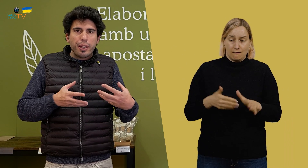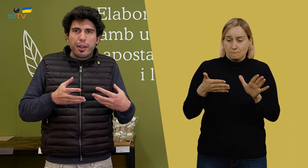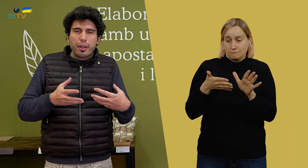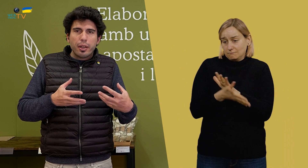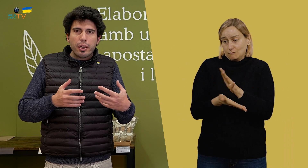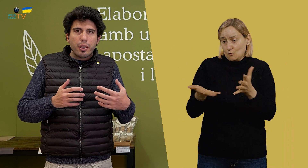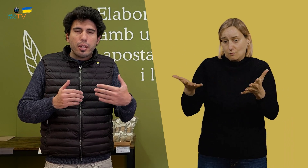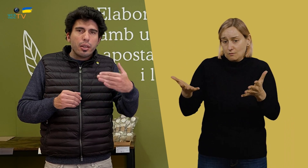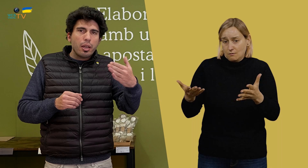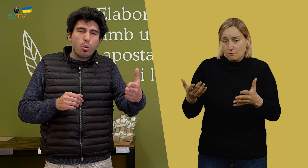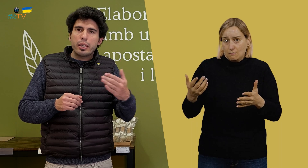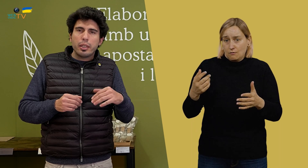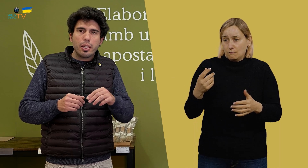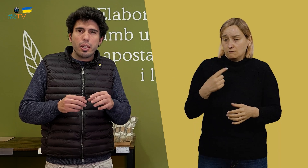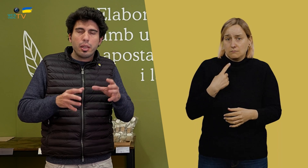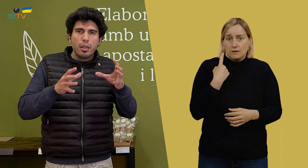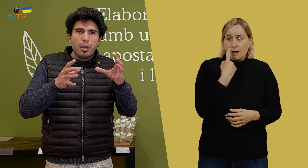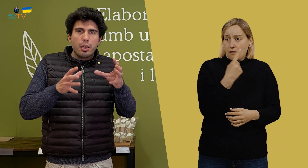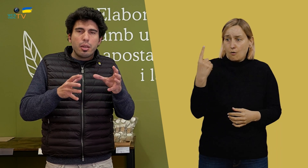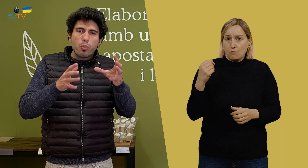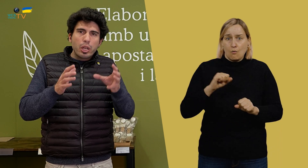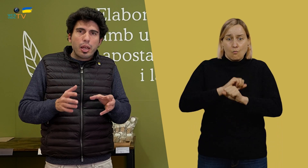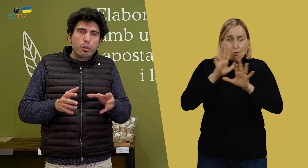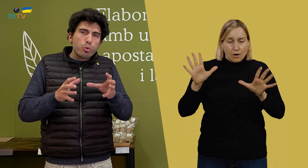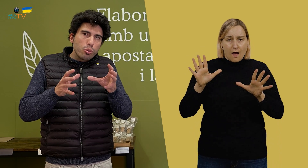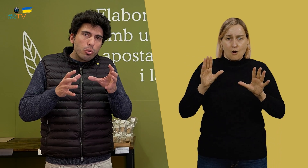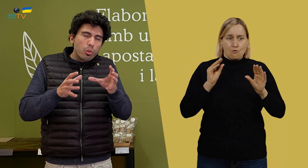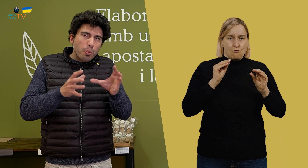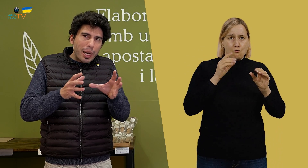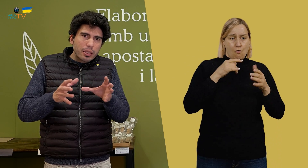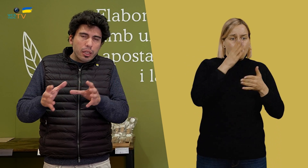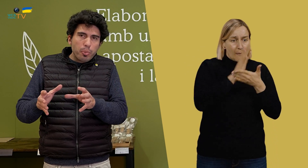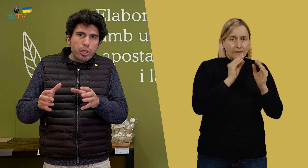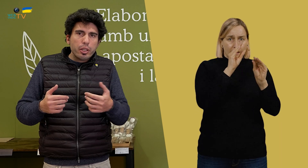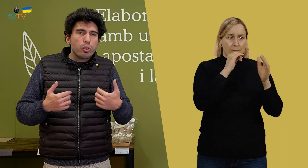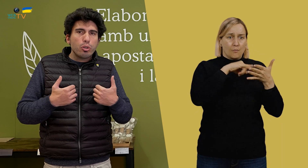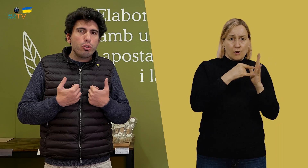porque Eduard tiene muy claro su parte del proyecto,